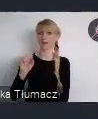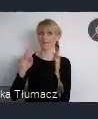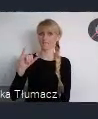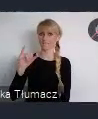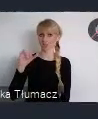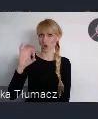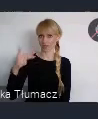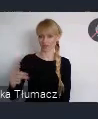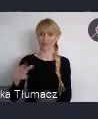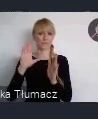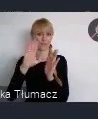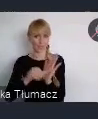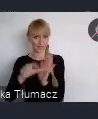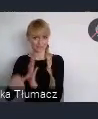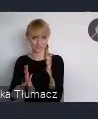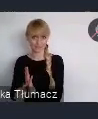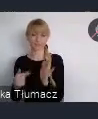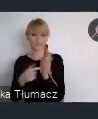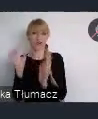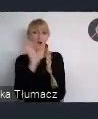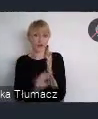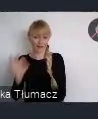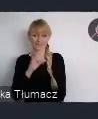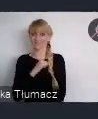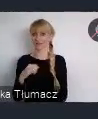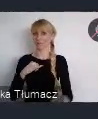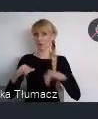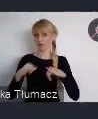aby zaprezentować się światu, aby pochwalić się efektami